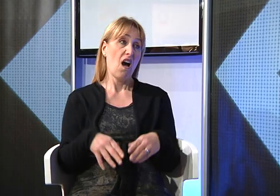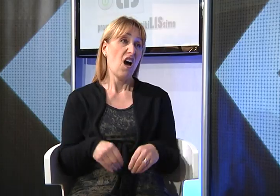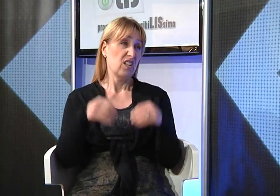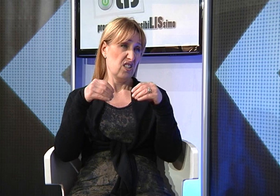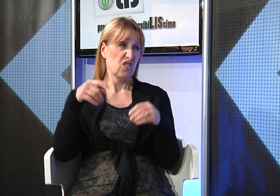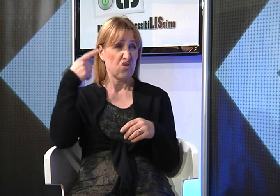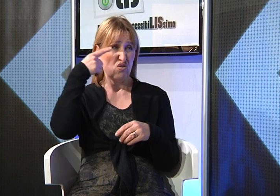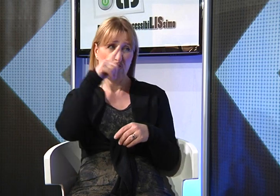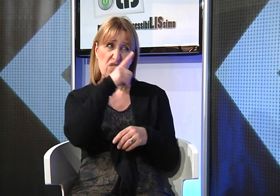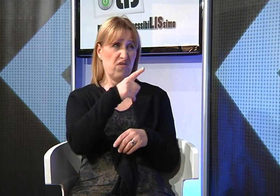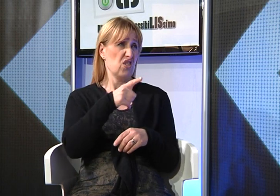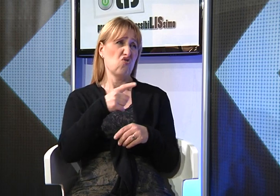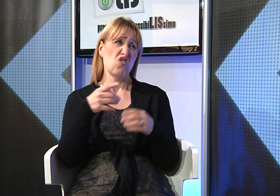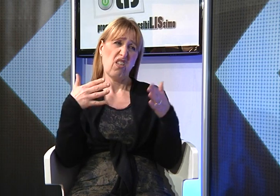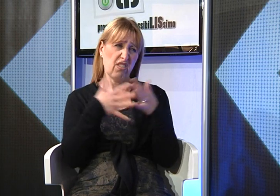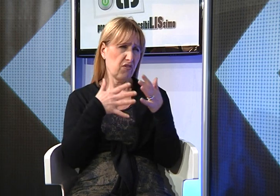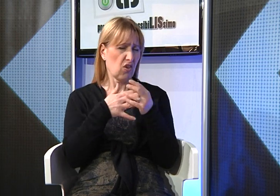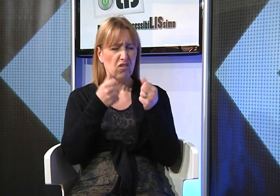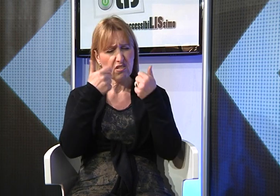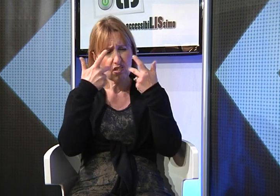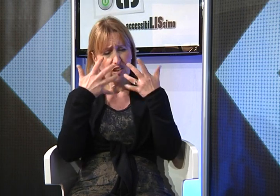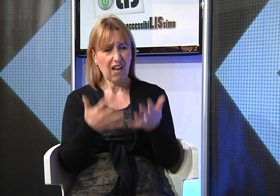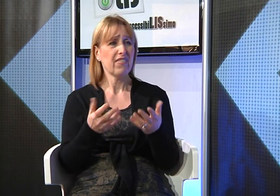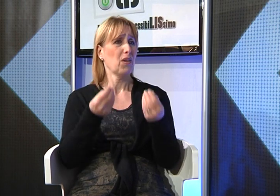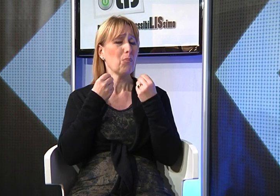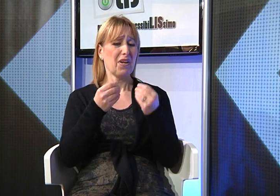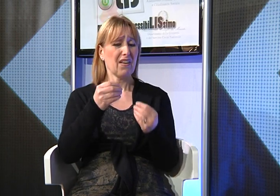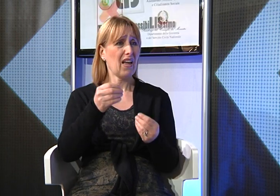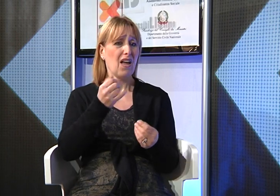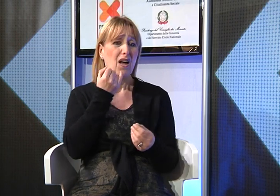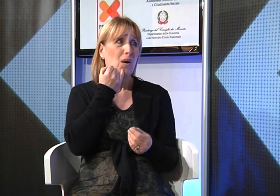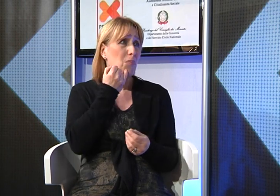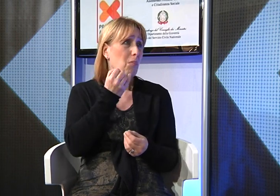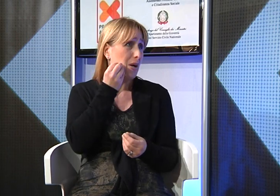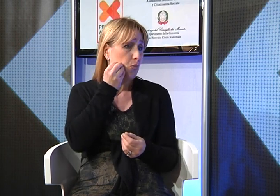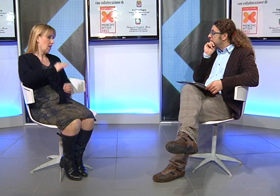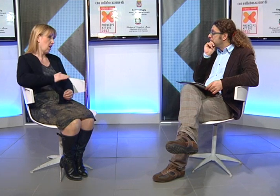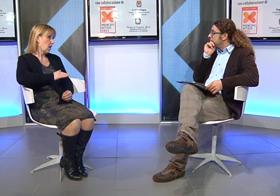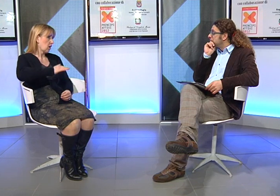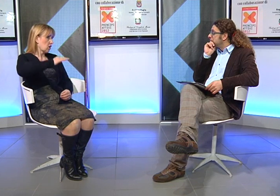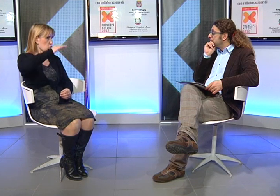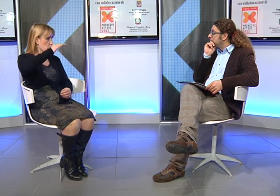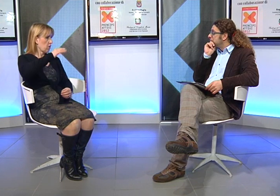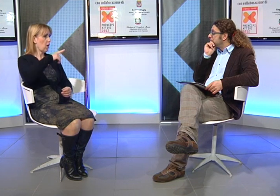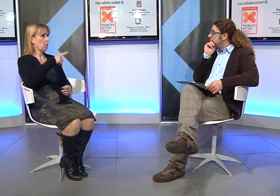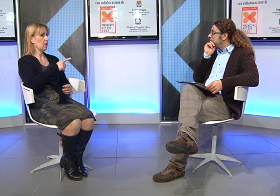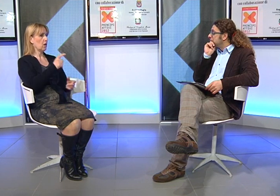All'inizio non è stato semplice, ho dovuto affrontare molte difficoltà perchè pensavo alle difficoltà di comunicazione